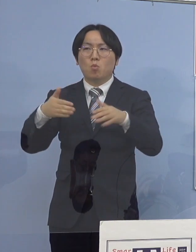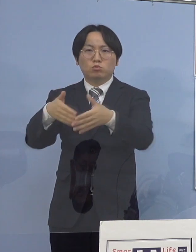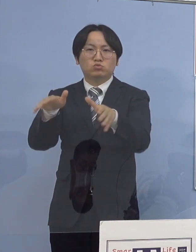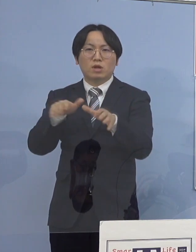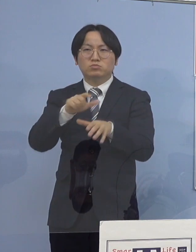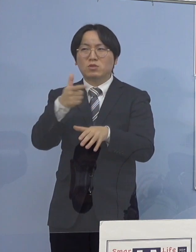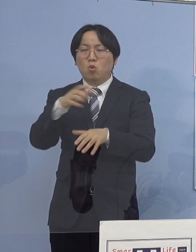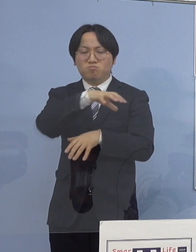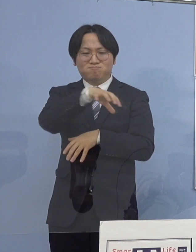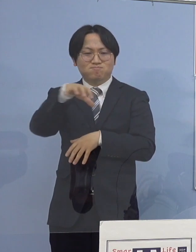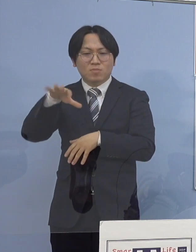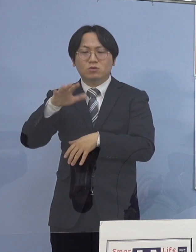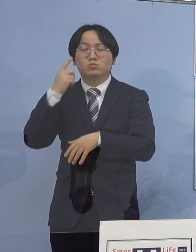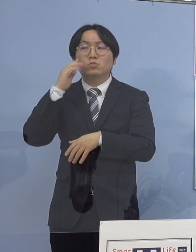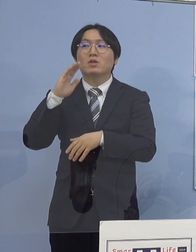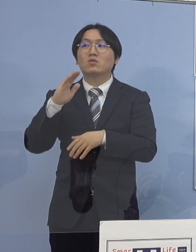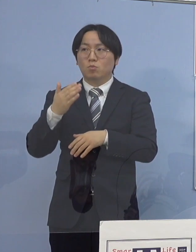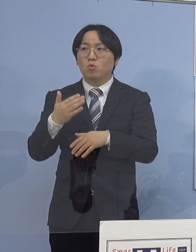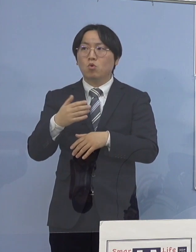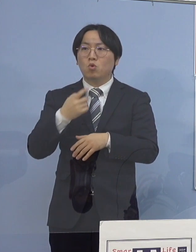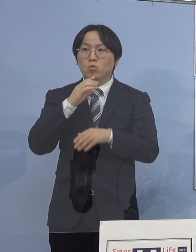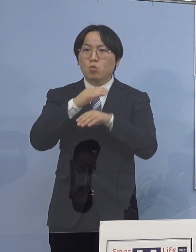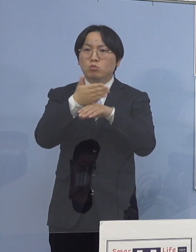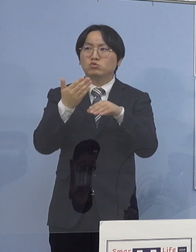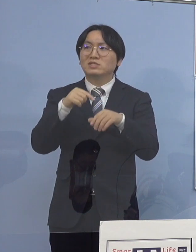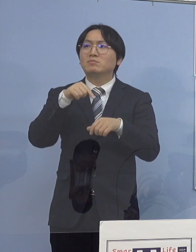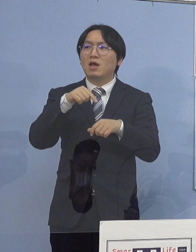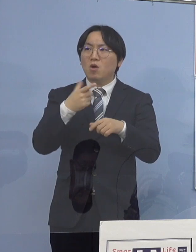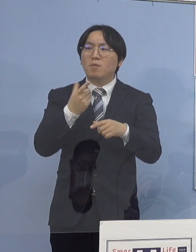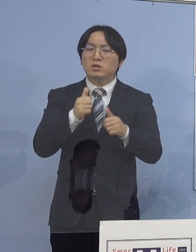本県の場合は スポーツなんかを行う場でもあったんですが